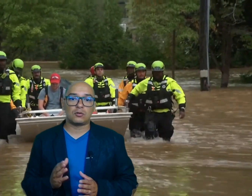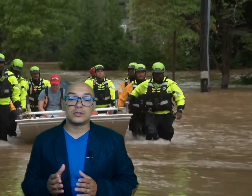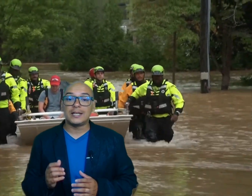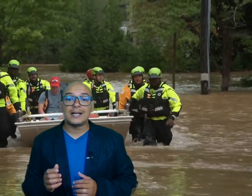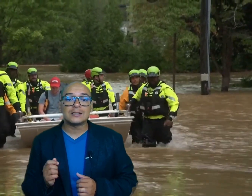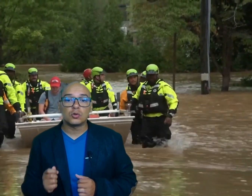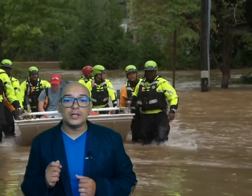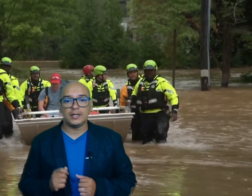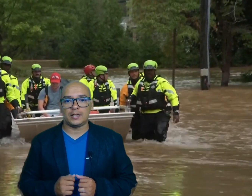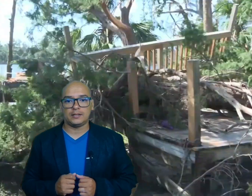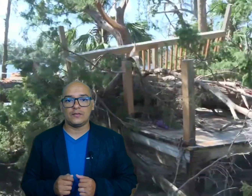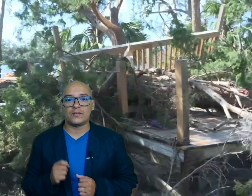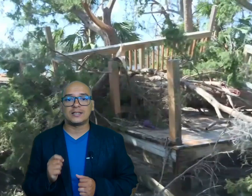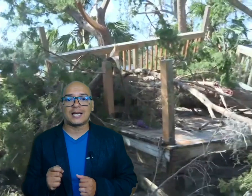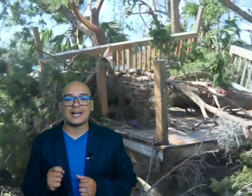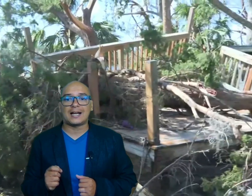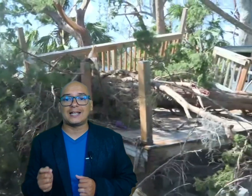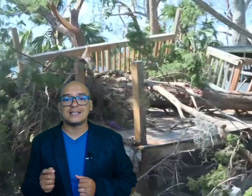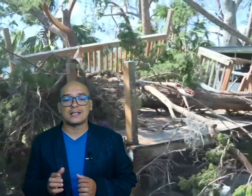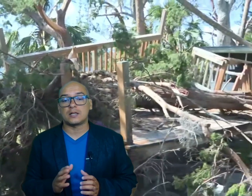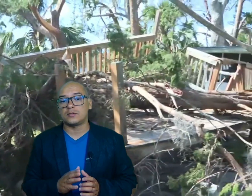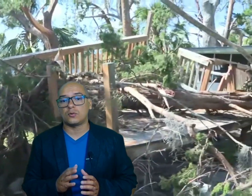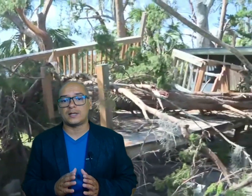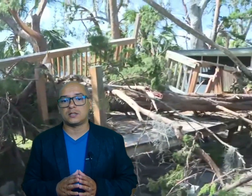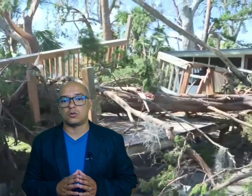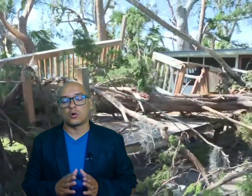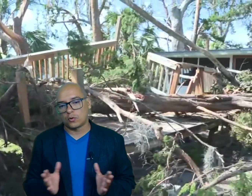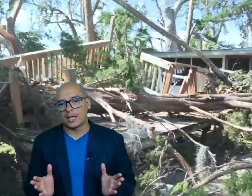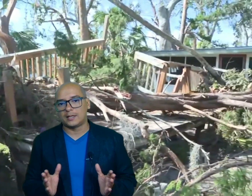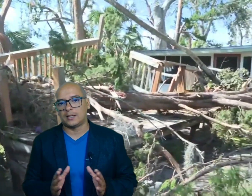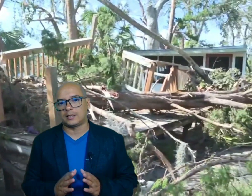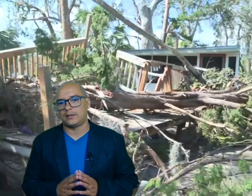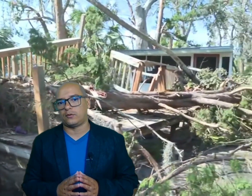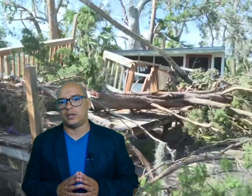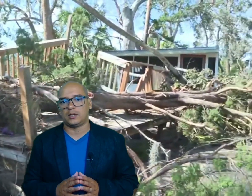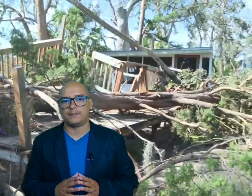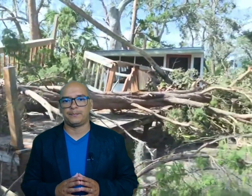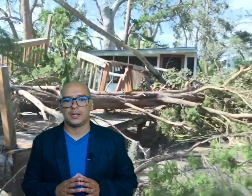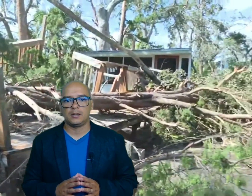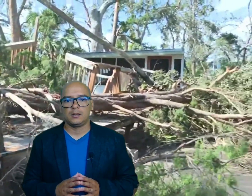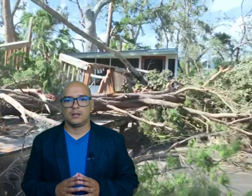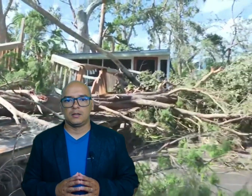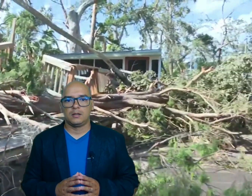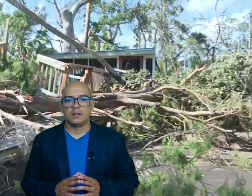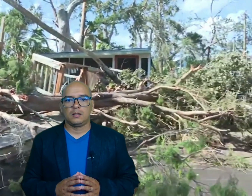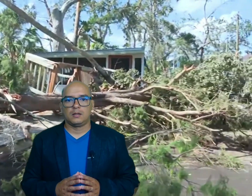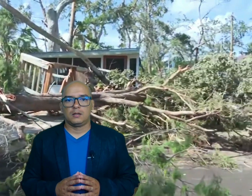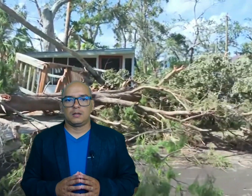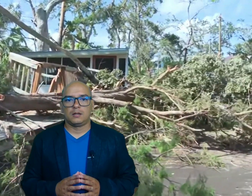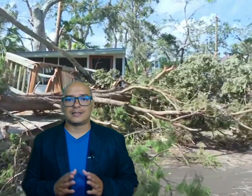conseguir gasolina y enfrentar la carencia de servicios básicos como la de la telefonía las